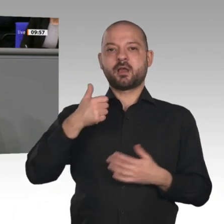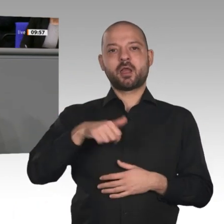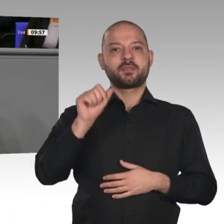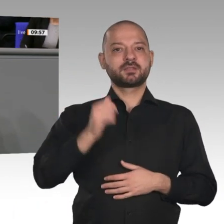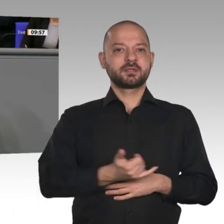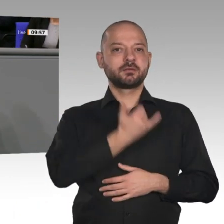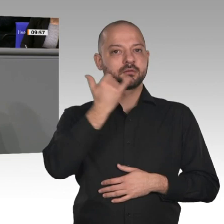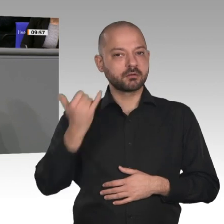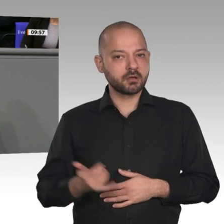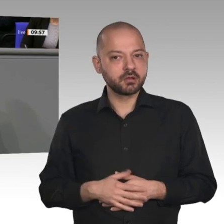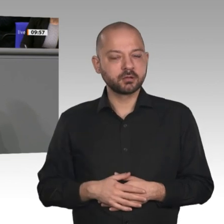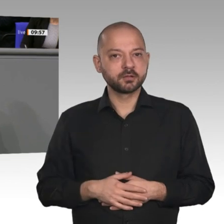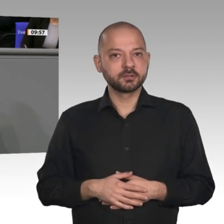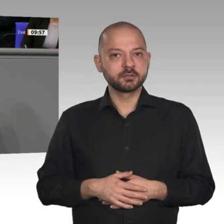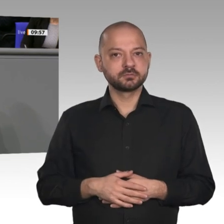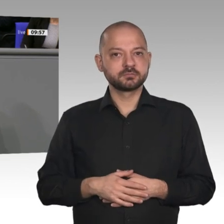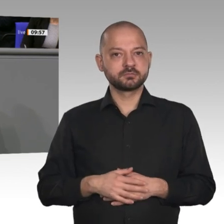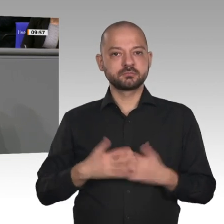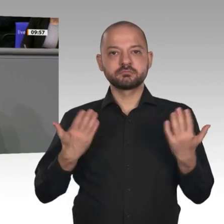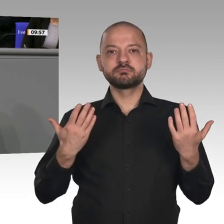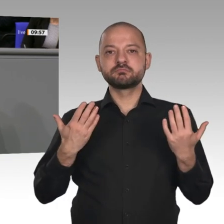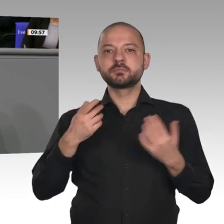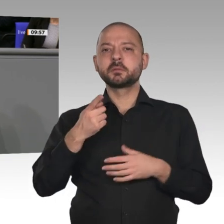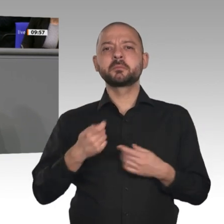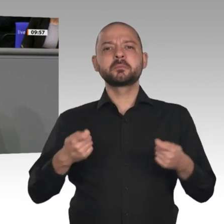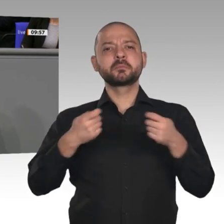vom Bundeswirtschaftsminister und auch vom Kollegen Linnemann angesprochen worden: